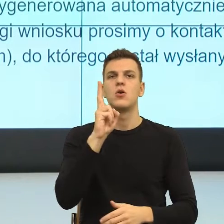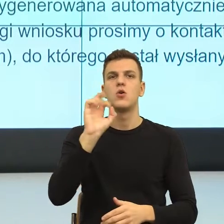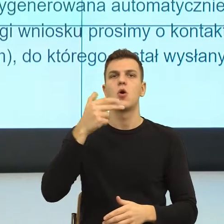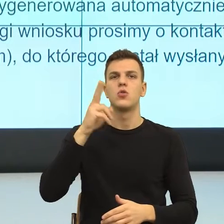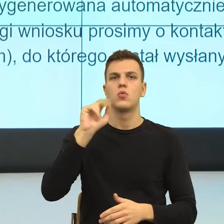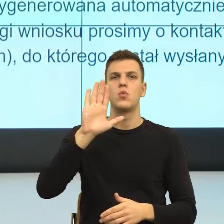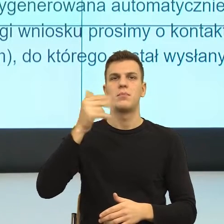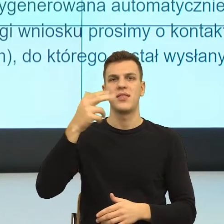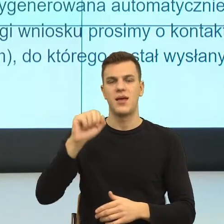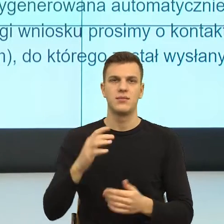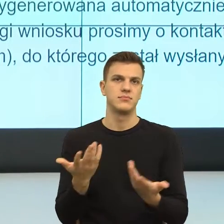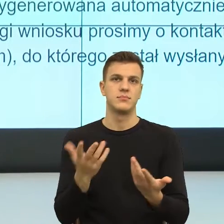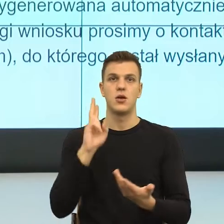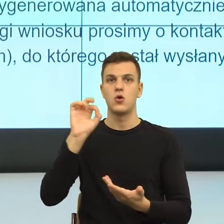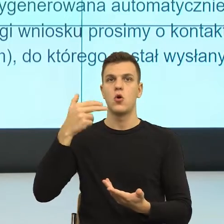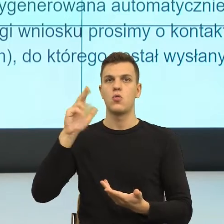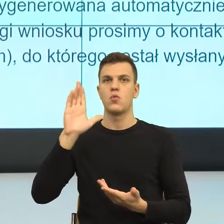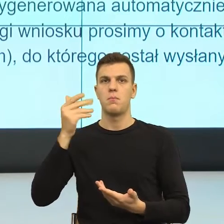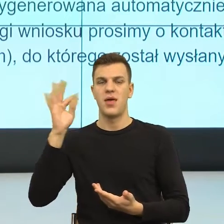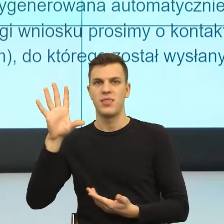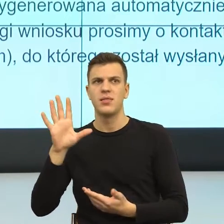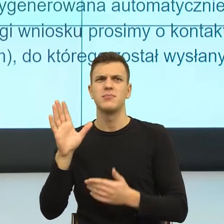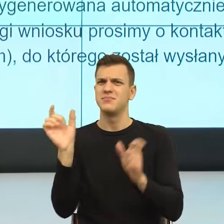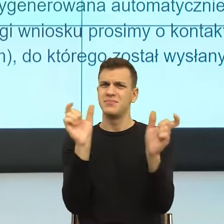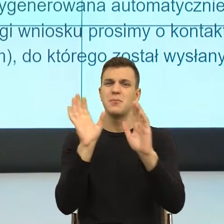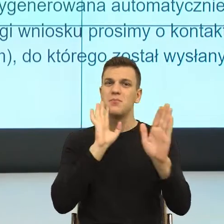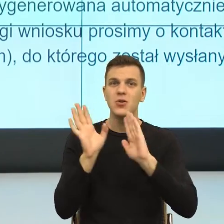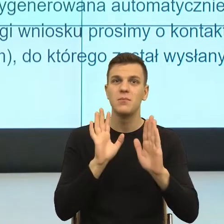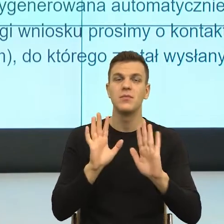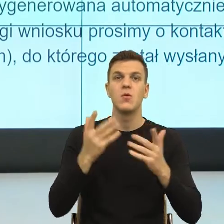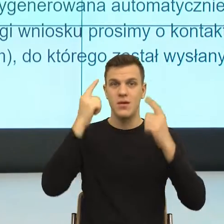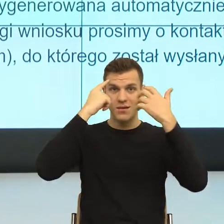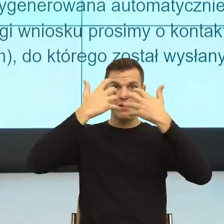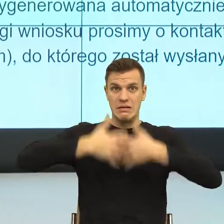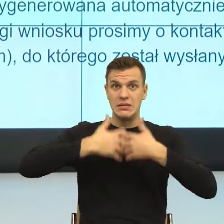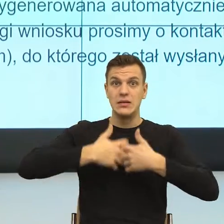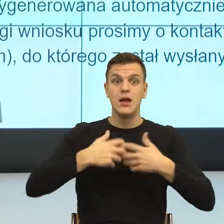jakoś dramatycznie, uruchamia, czyli co się dzieje? Otwiera w naszym mózgu domenę.